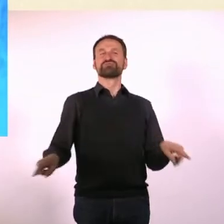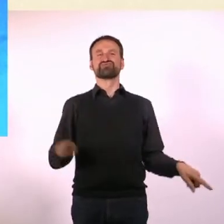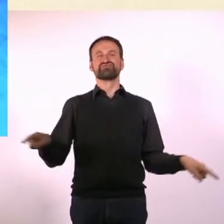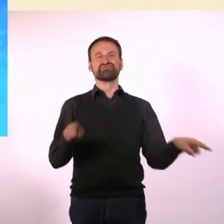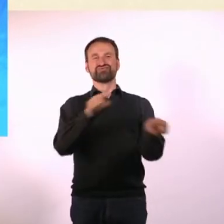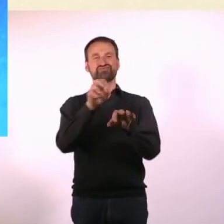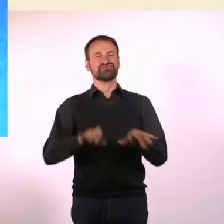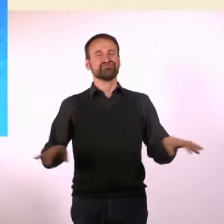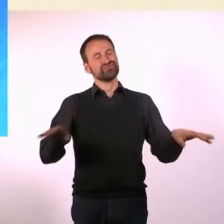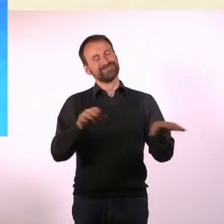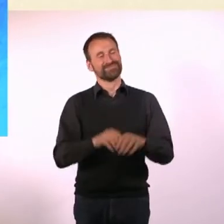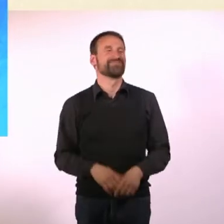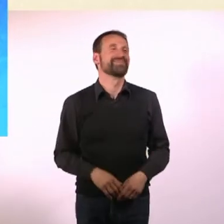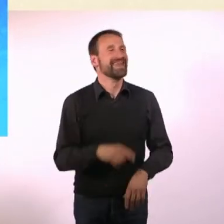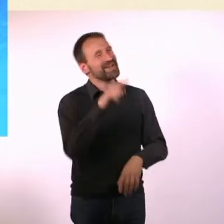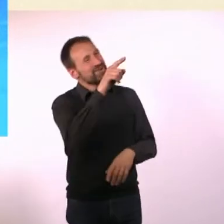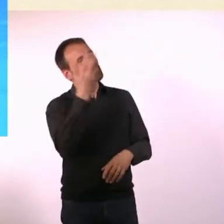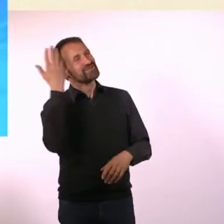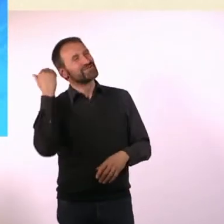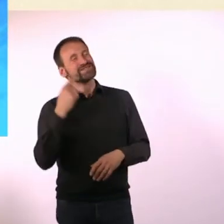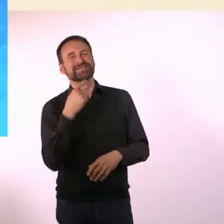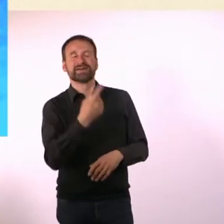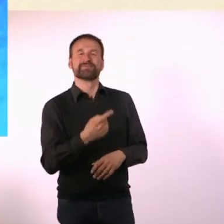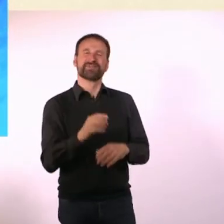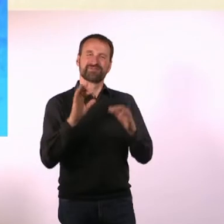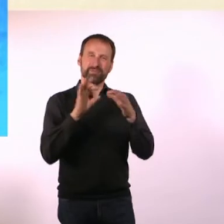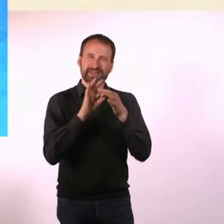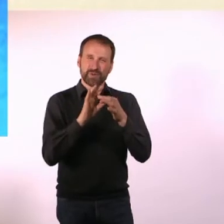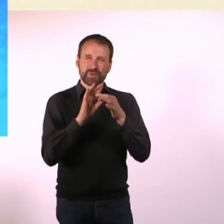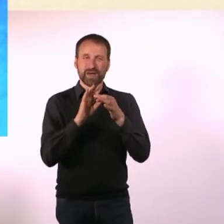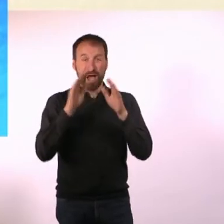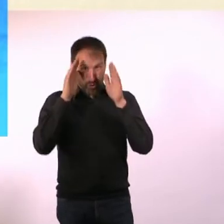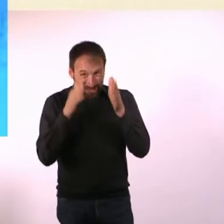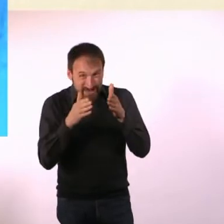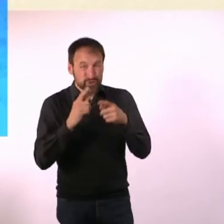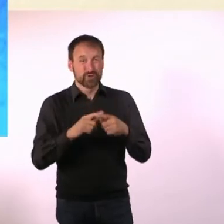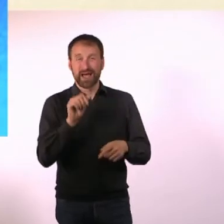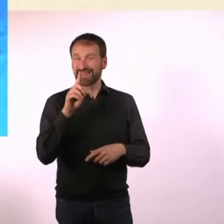Du hast mal gesagt, dass die Verbindung von Autismus und ADHS ... ein bisschen wie Feuer und Wasser ist - warum?